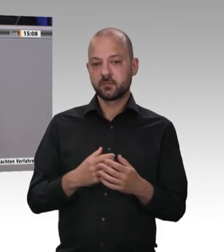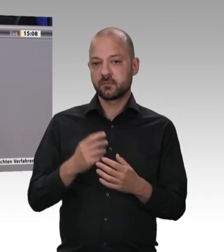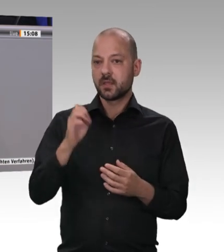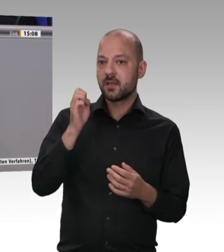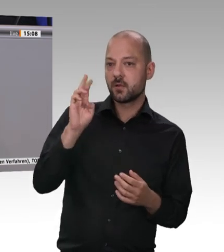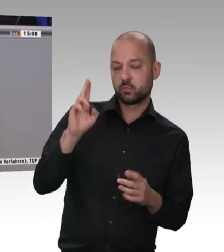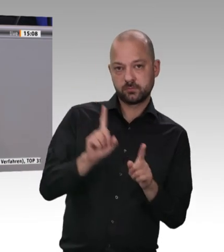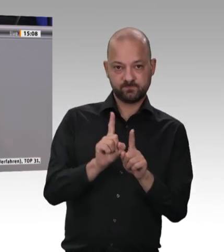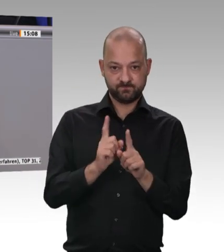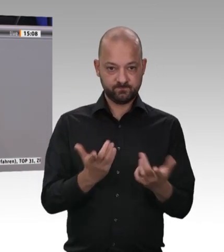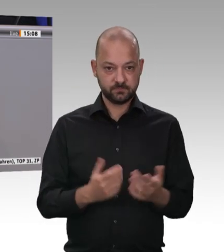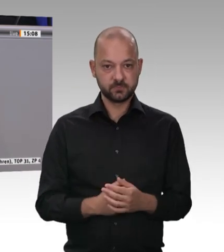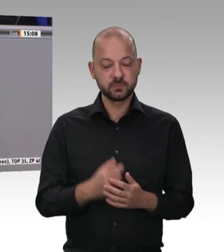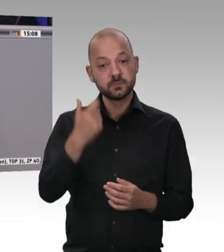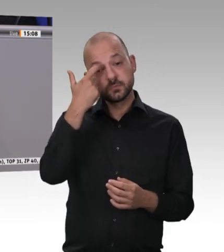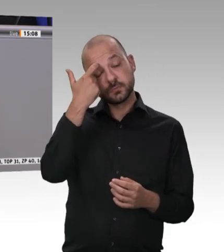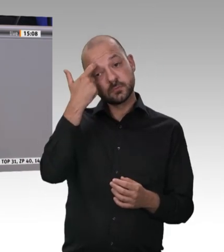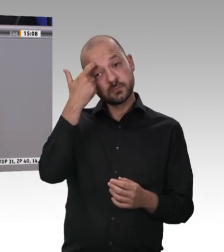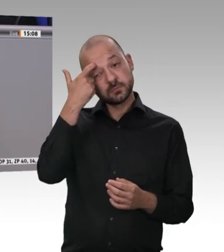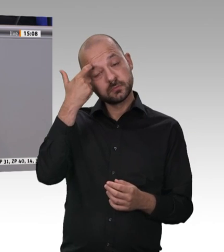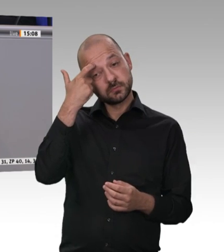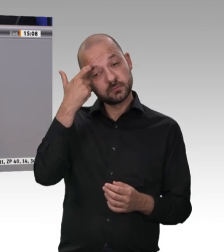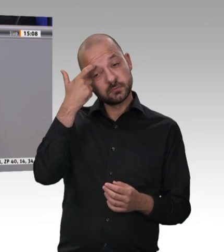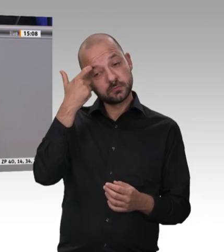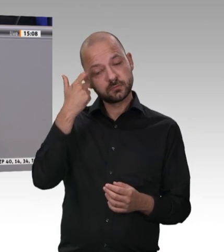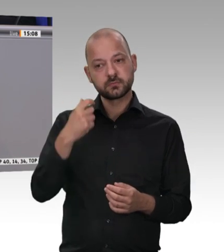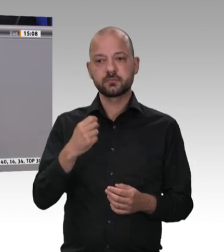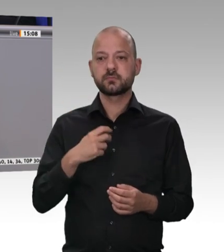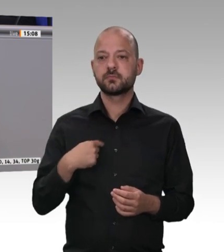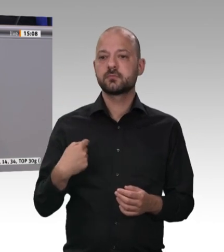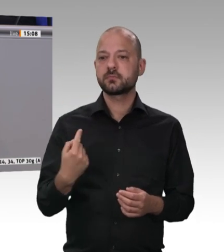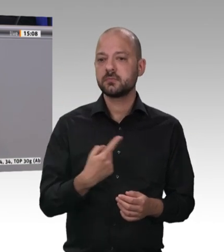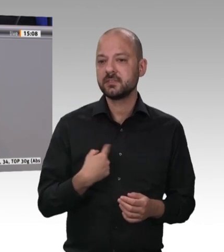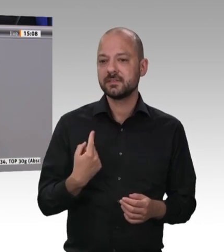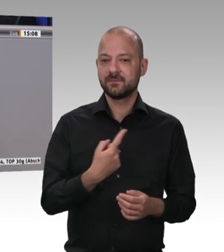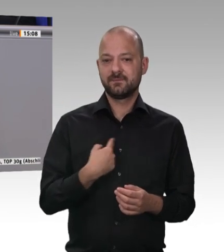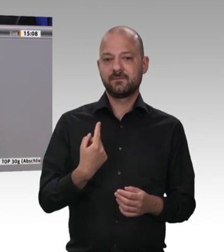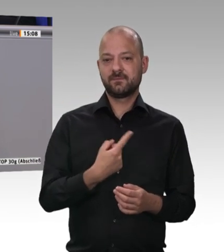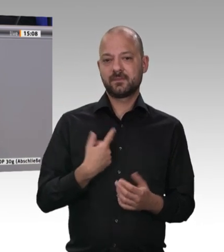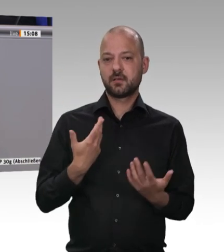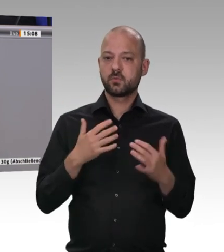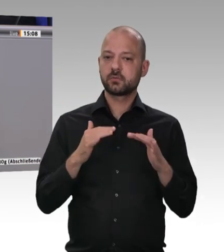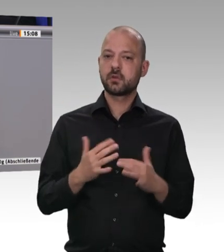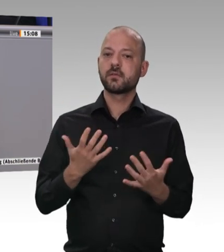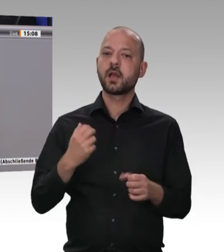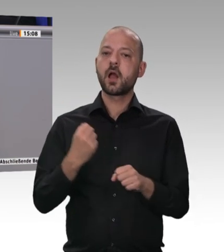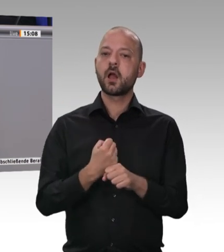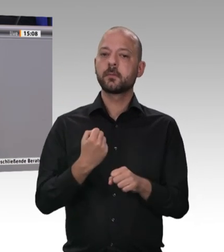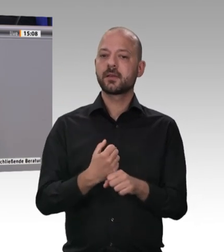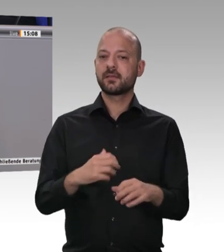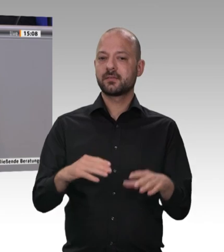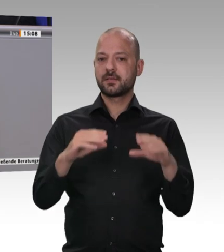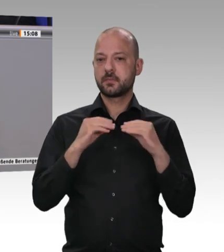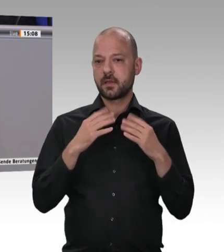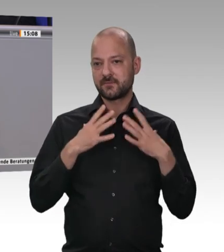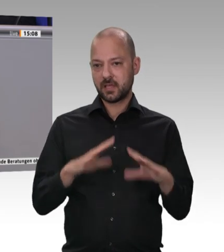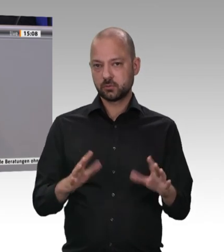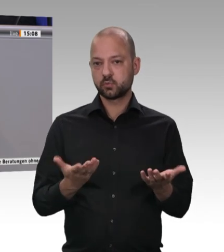Werkvertragsunternehmen festgestellt, die nicht nach deutschem, sondern nach bulgarischem, rumänischem